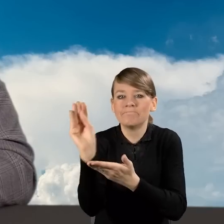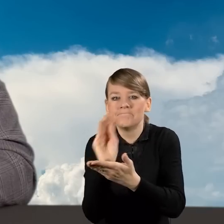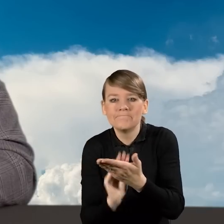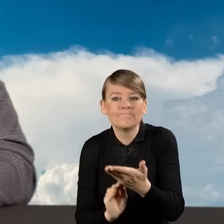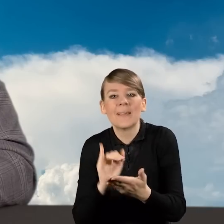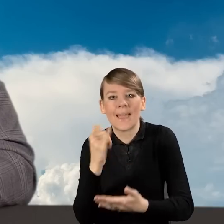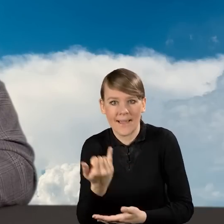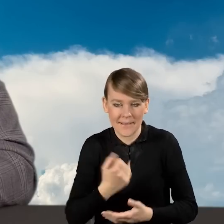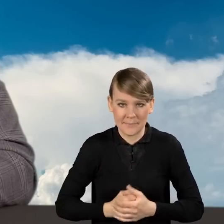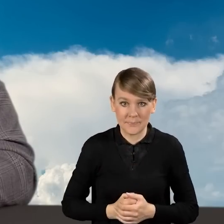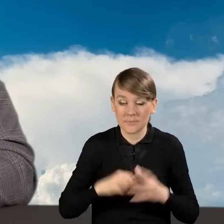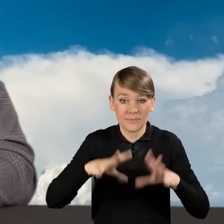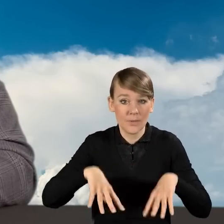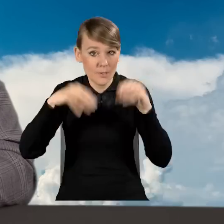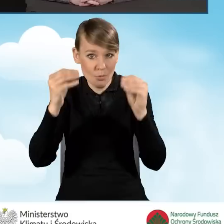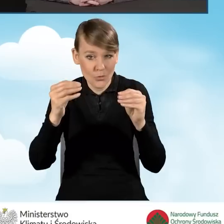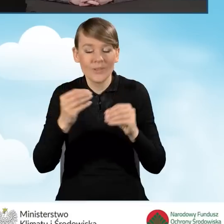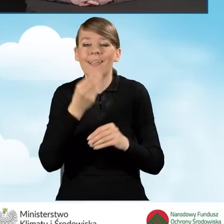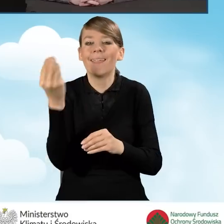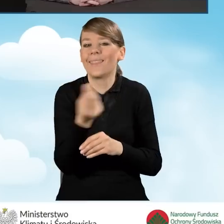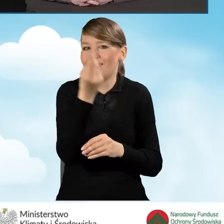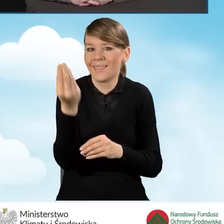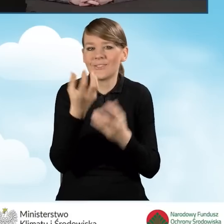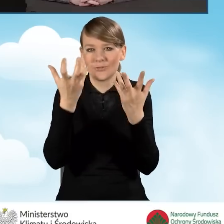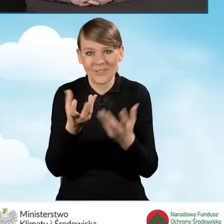Na początku chciałabym jeszcze Państwa poinformować,